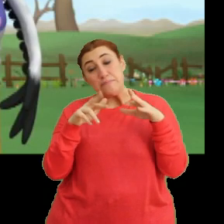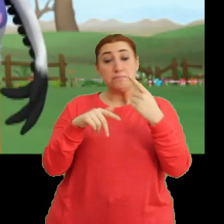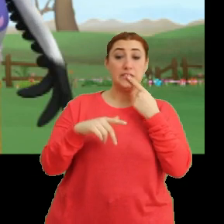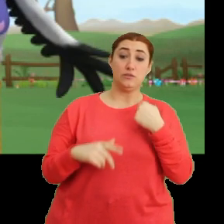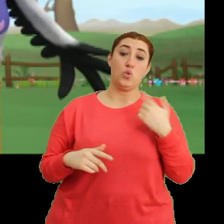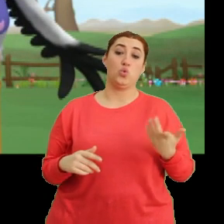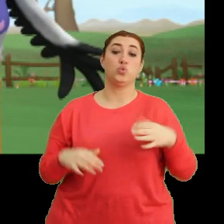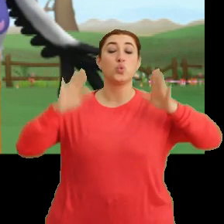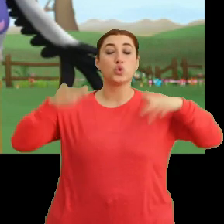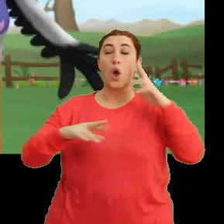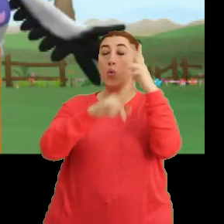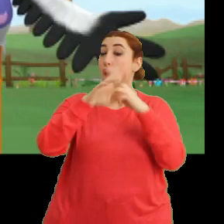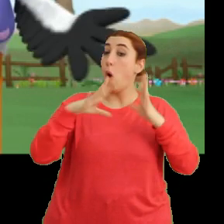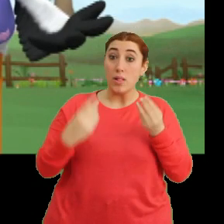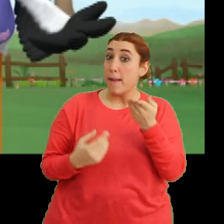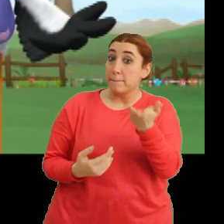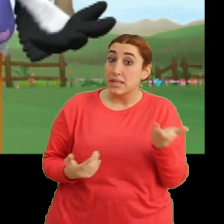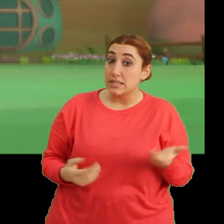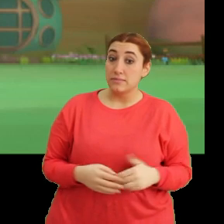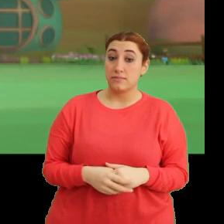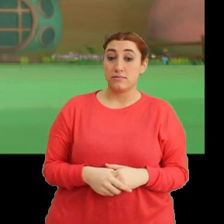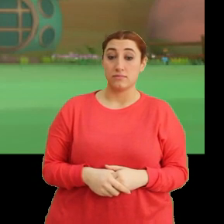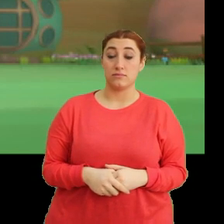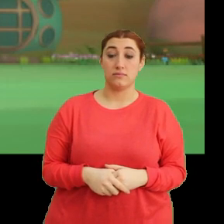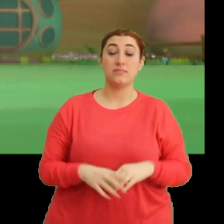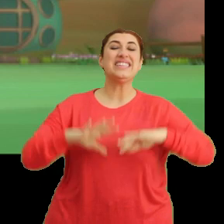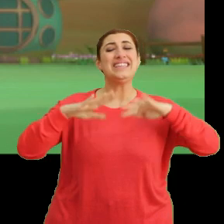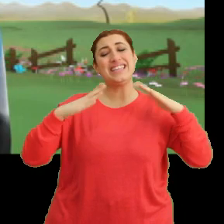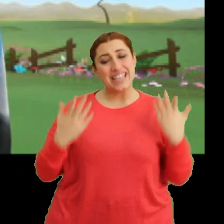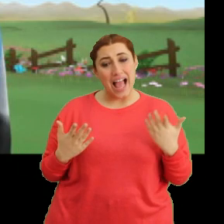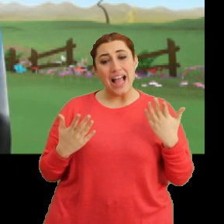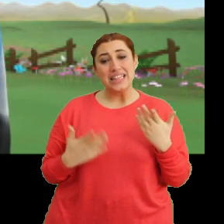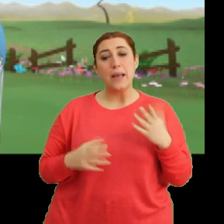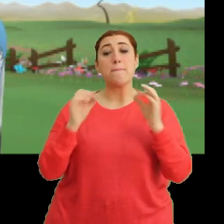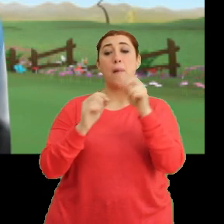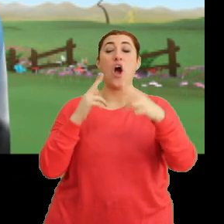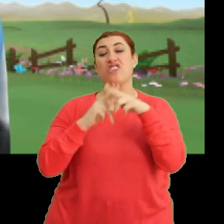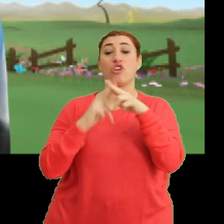Uçarken rüya görmüş olmayasınız? Yani şey, Bangu acele ettirmeseydi...